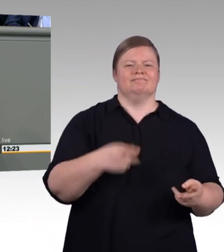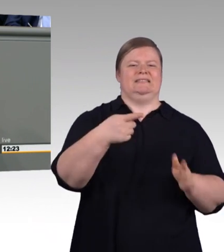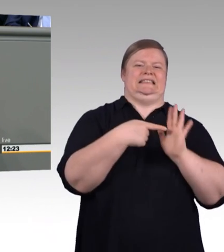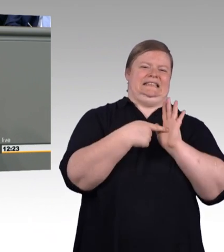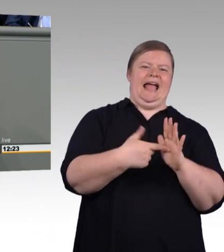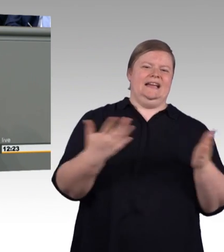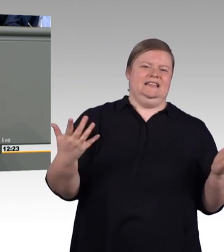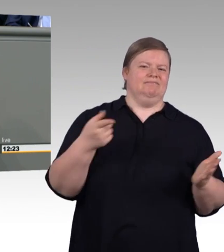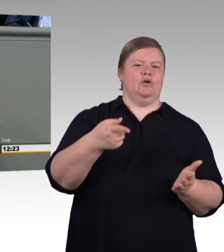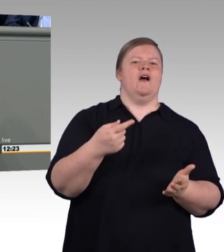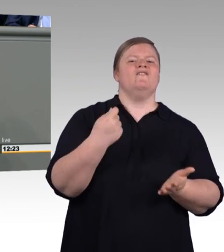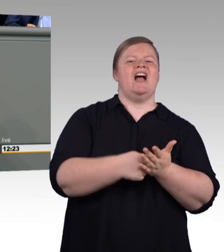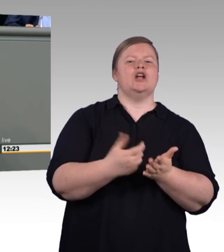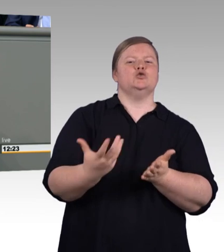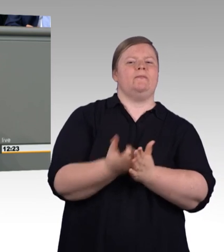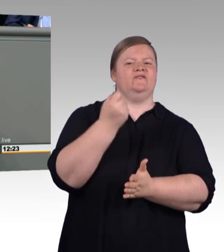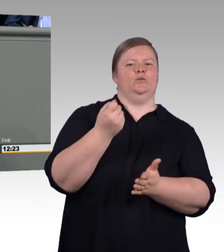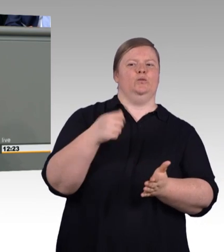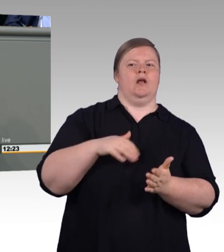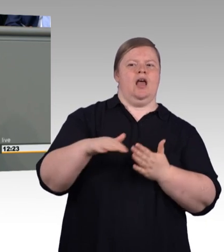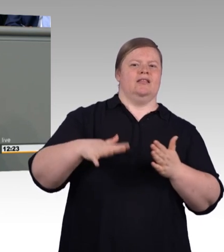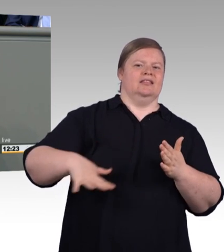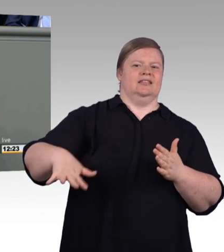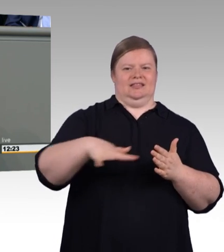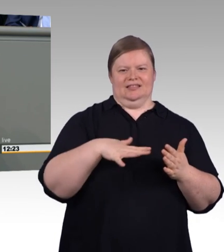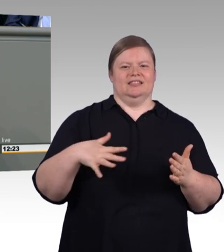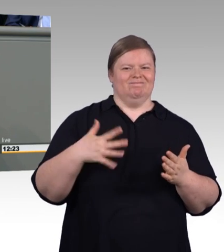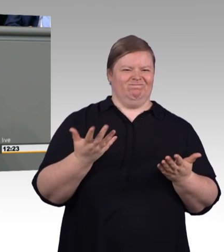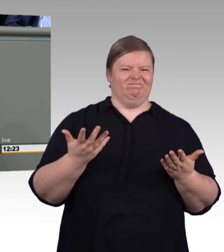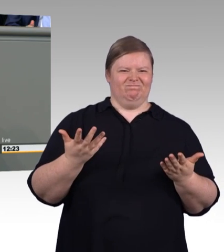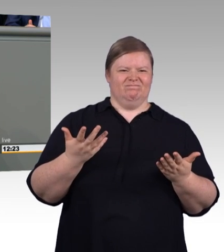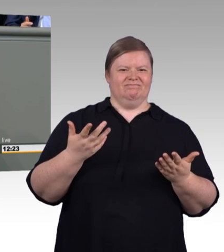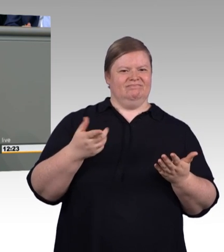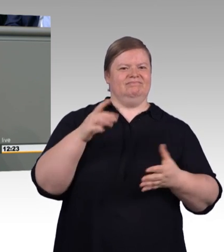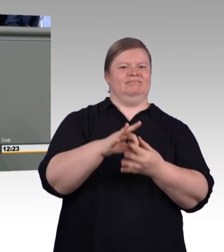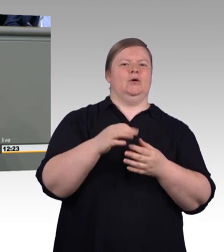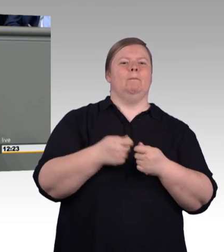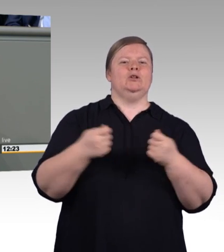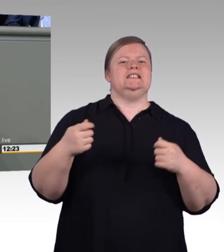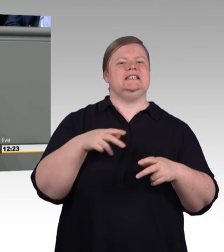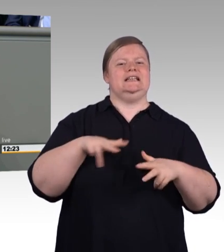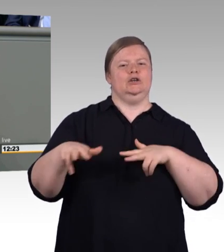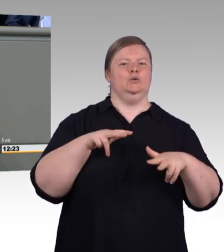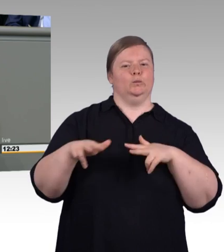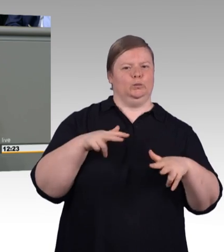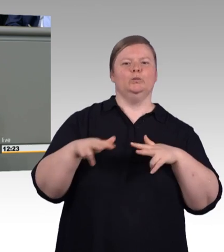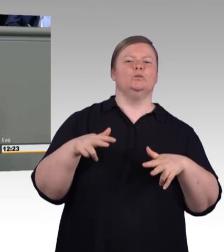(Rednerwechsel) Sondern von einer Bundesregierung, die das Handwerk und die berufliche Exzellenz in der Bildung nicht auf dem Radar hat.